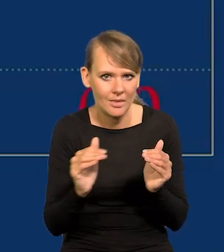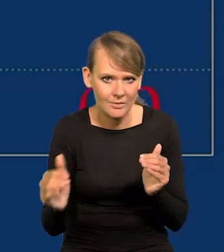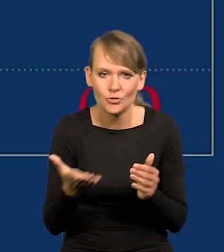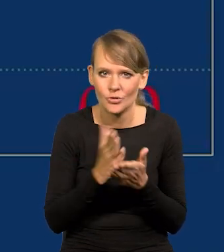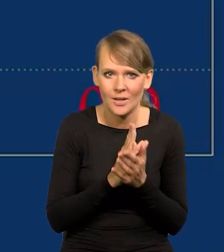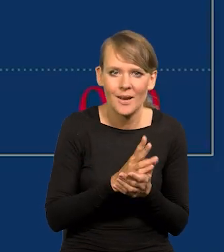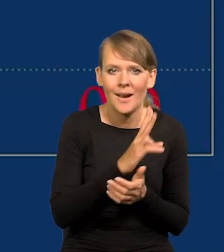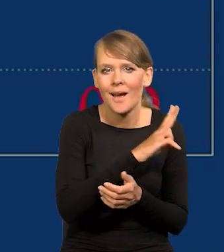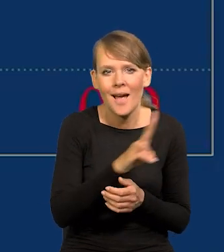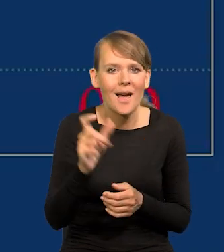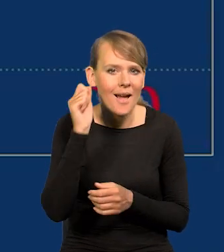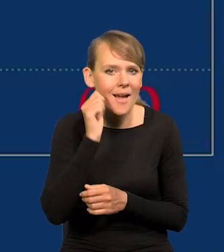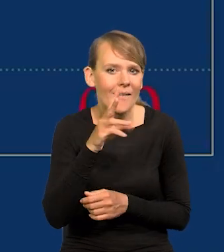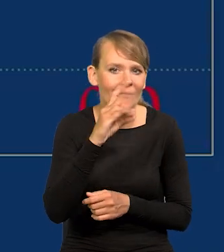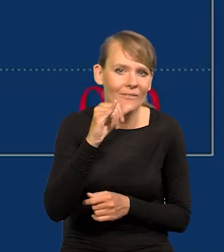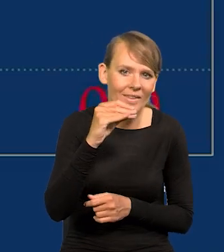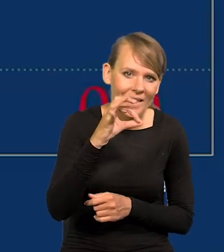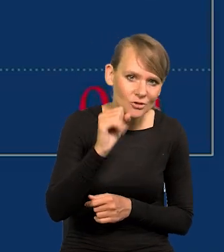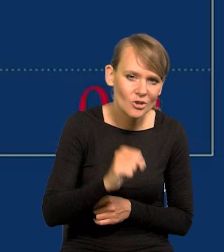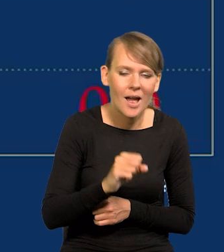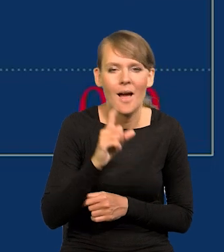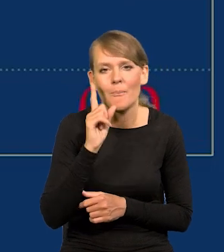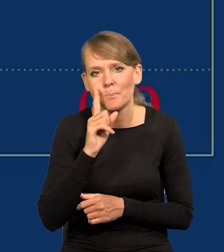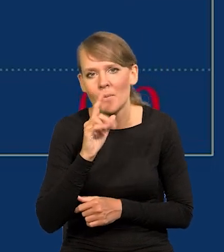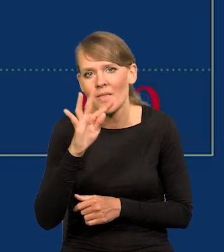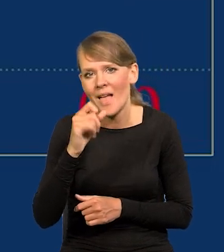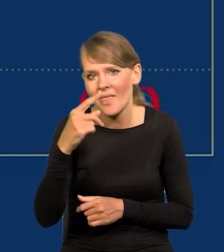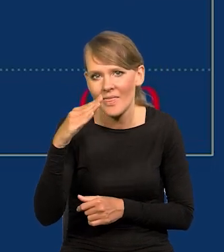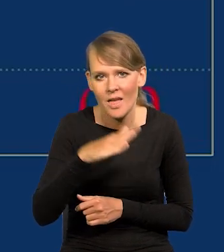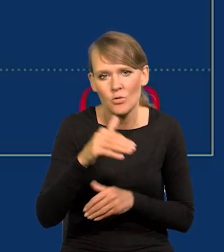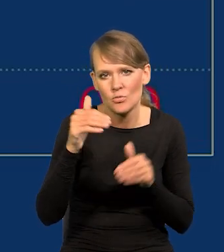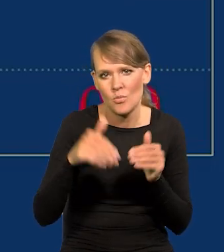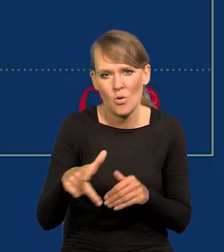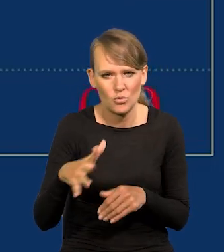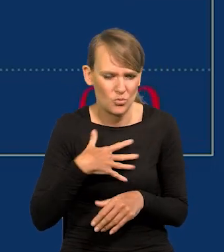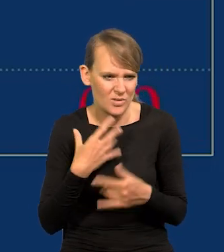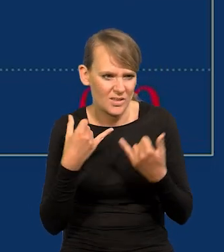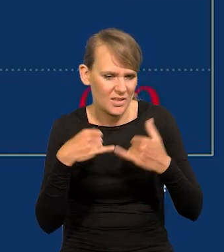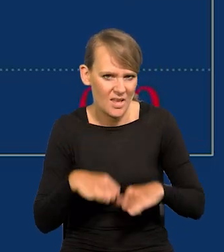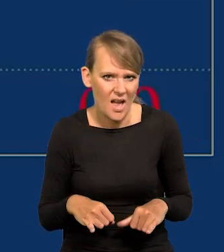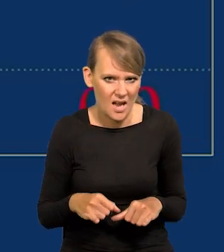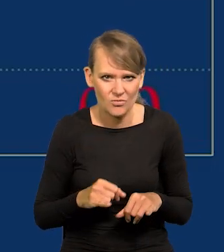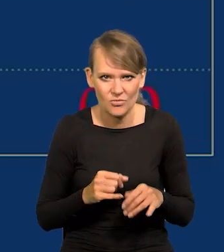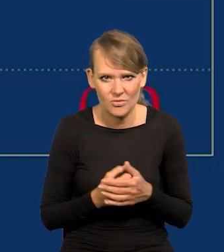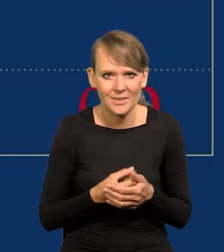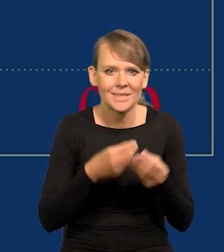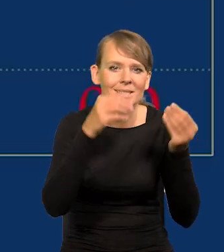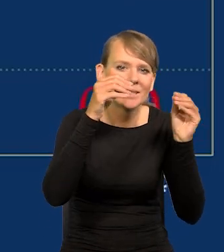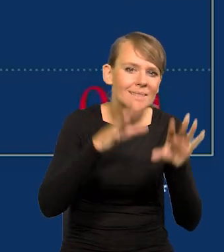Każda pani Wiesia, każdy Pan Tadeusz może oczywiście mieć inny obraz tego, różnie jest w różnych sklepach,